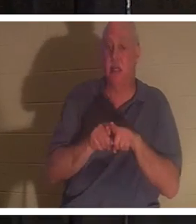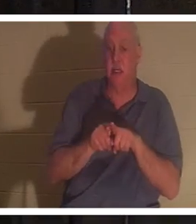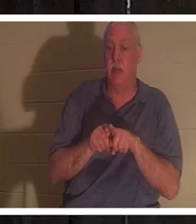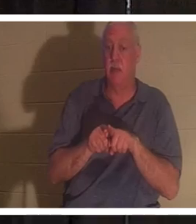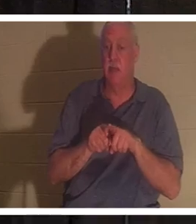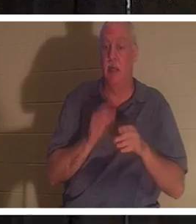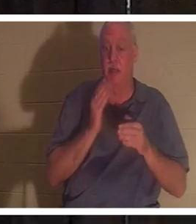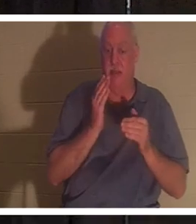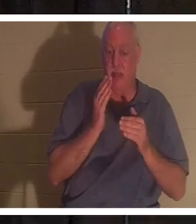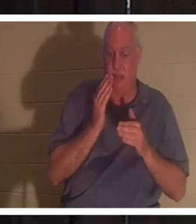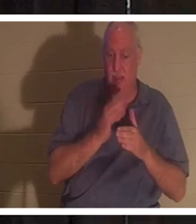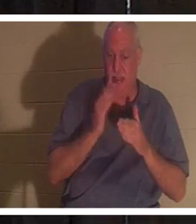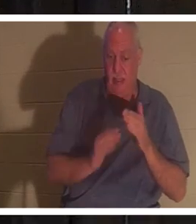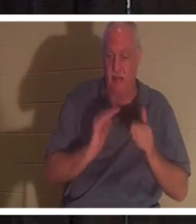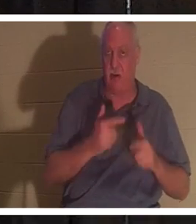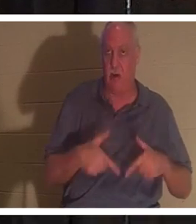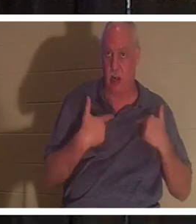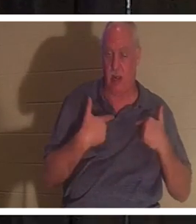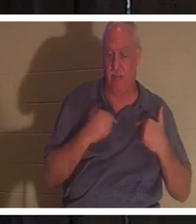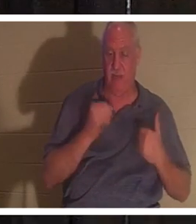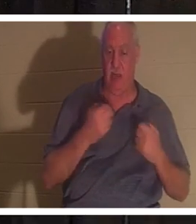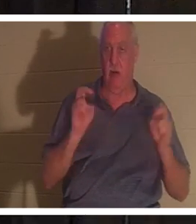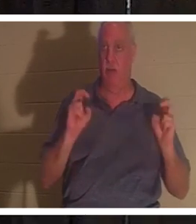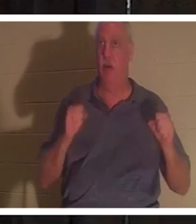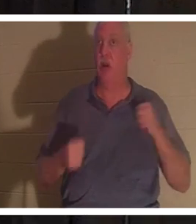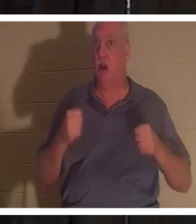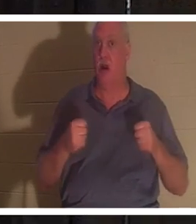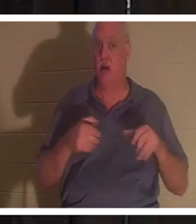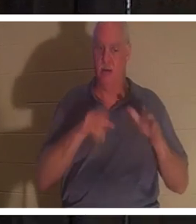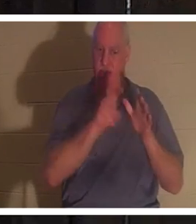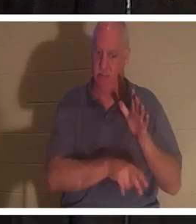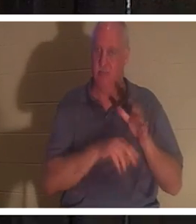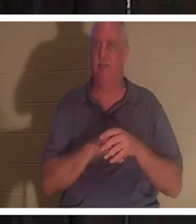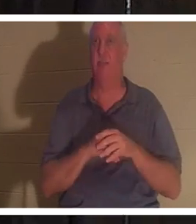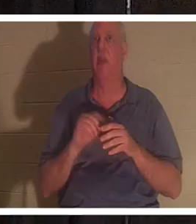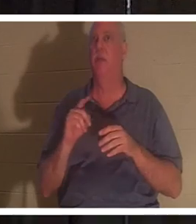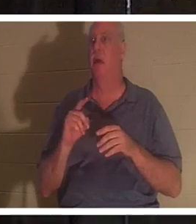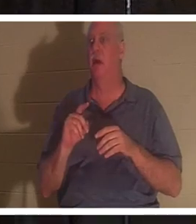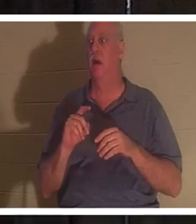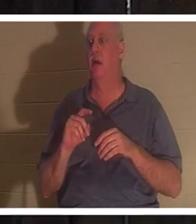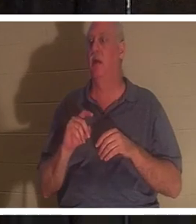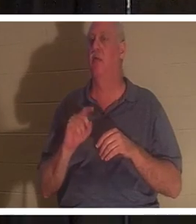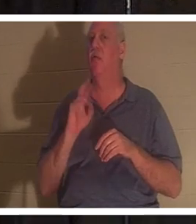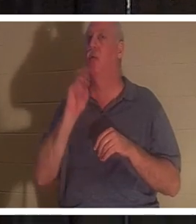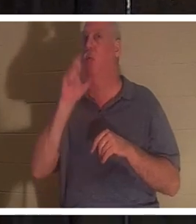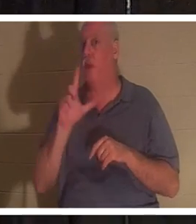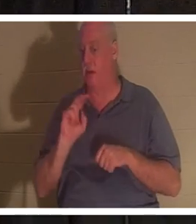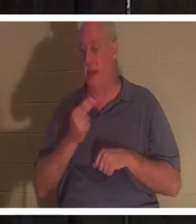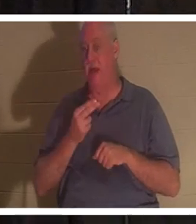。我们的汽车被埋在地下，但真正的我们仍然存在，无论你